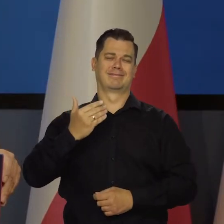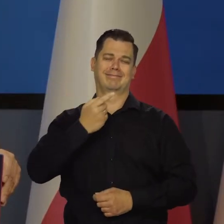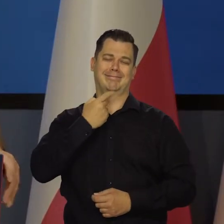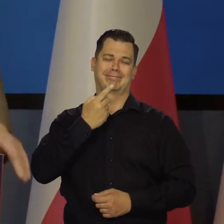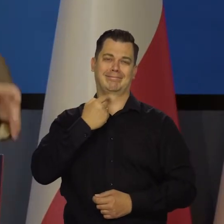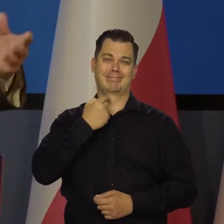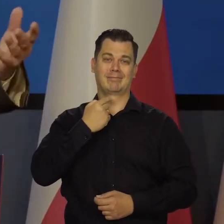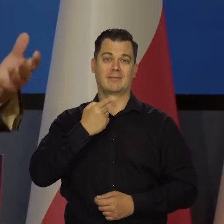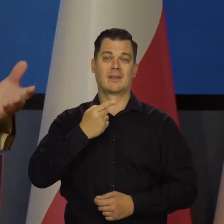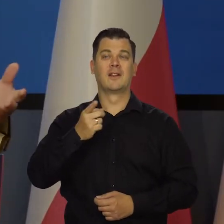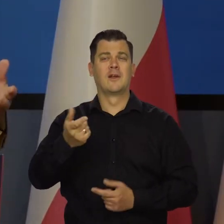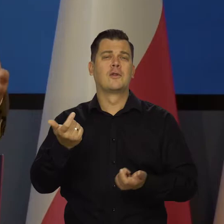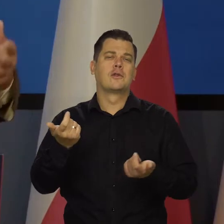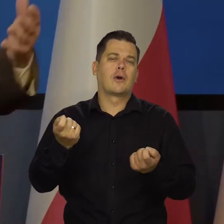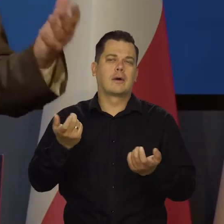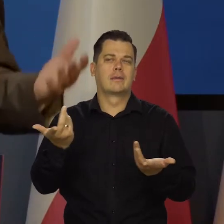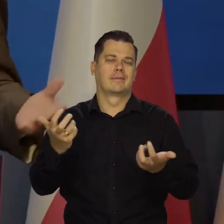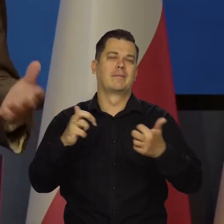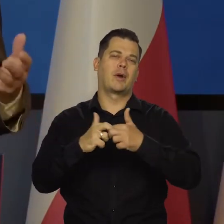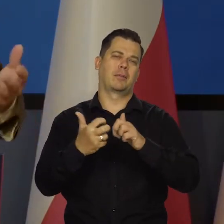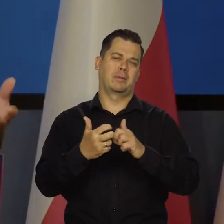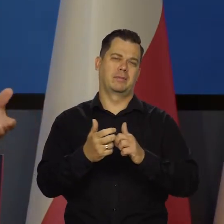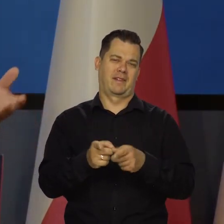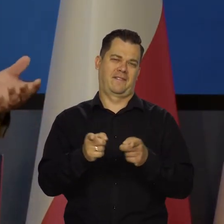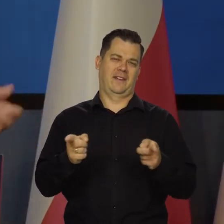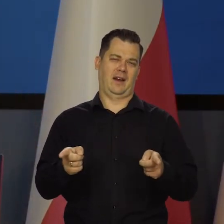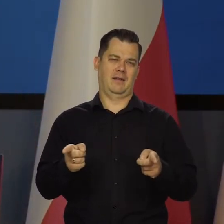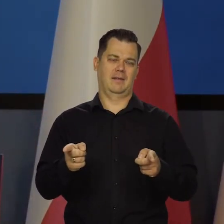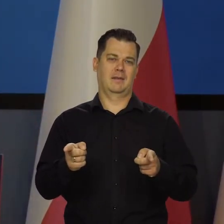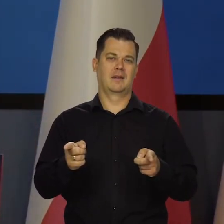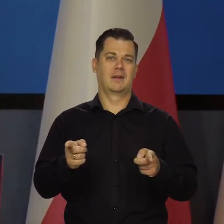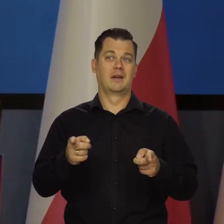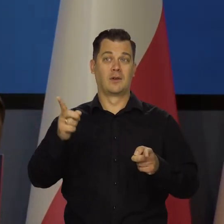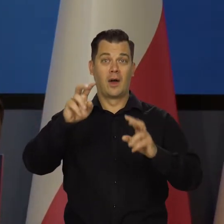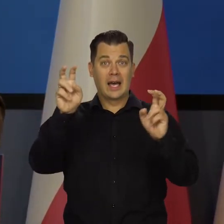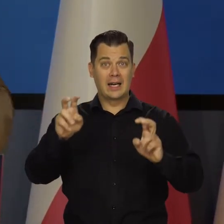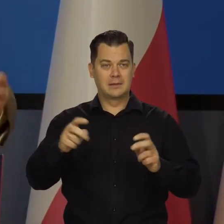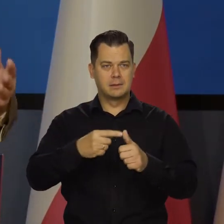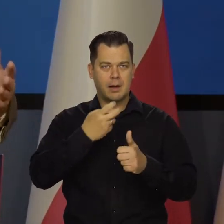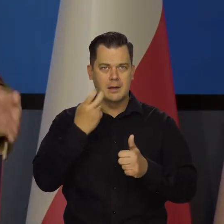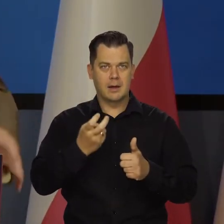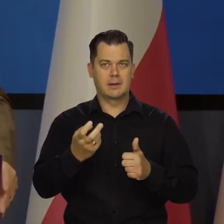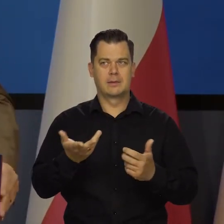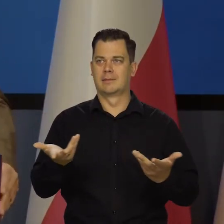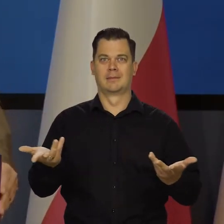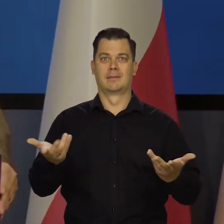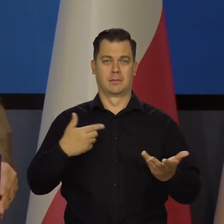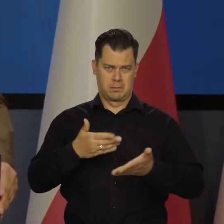Są chwilowe niedogodności. Przyjmujemy ten cały kryzys energetyczny, jeszcze dajemy radę.